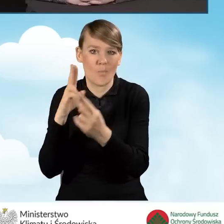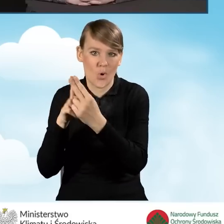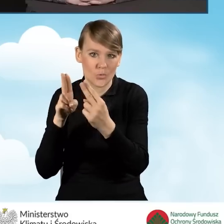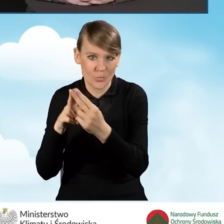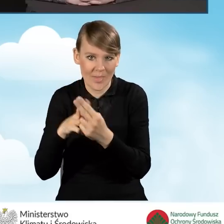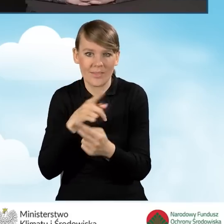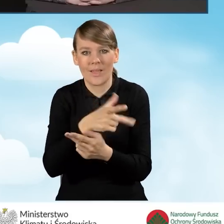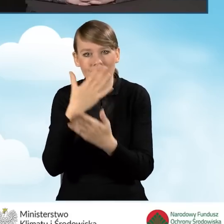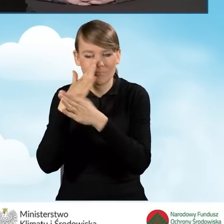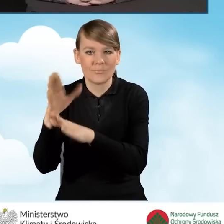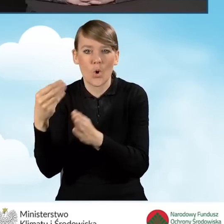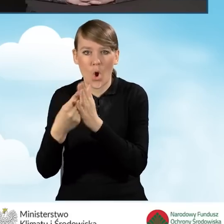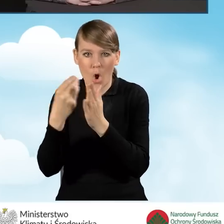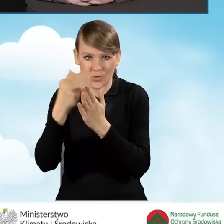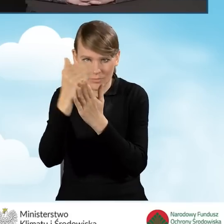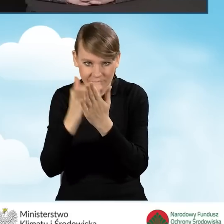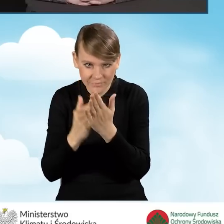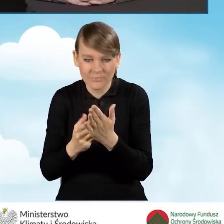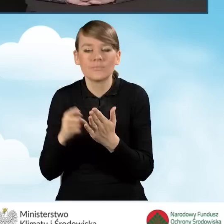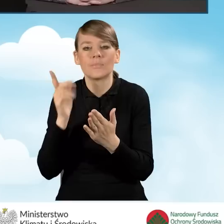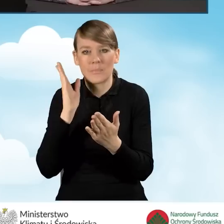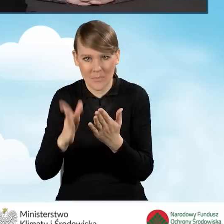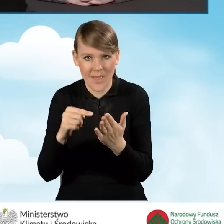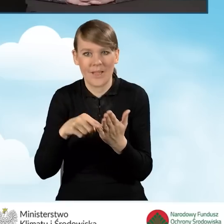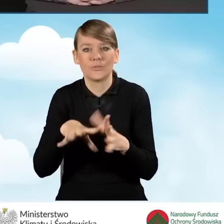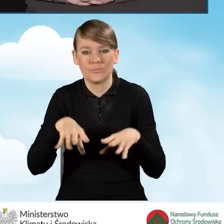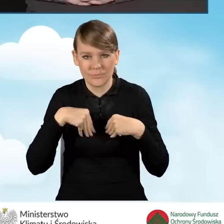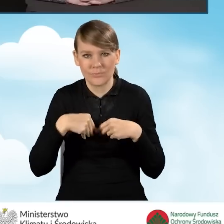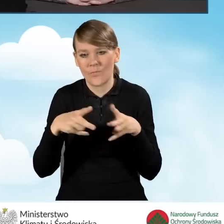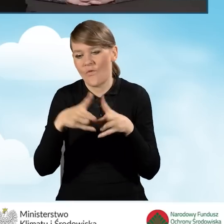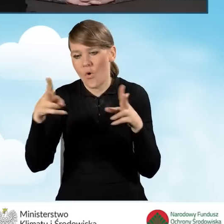i one będą kwalifikowane znowu do upływu roku od daty zawarcia aneksu.